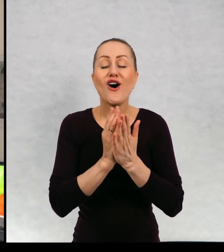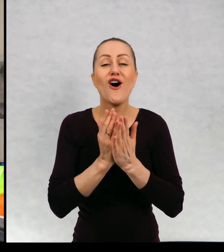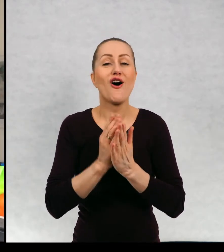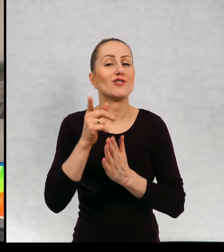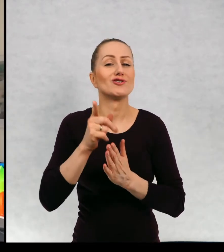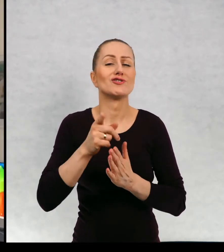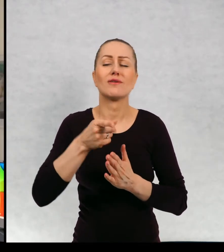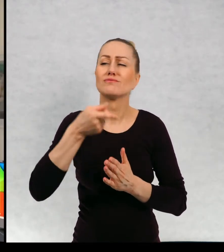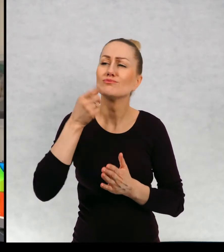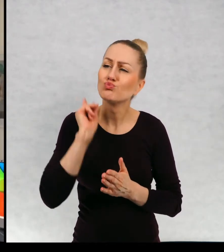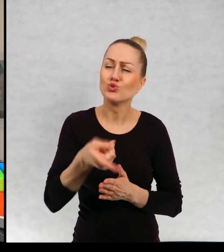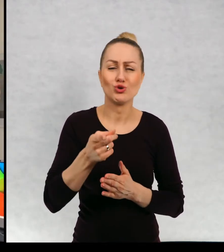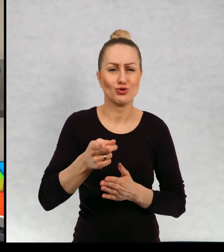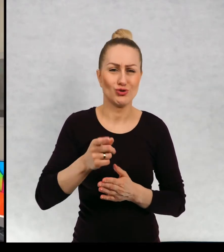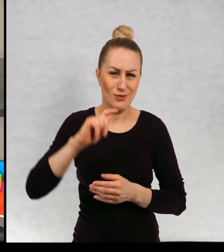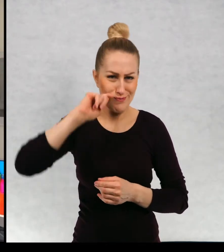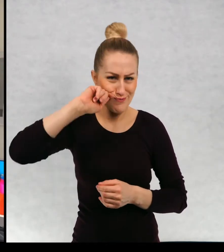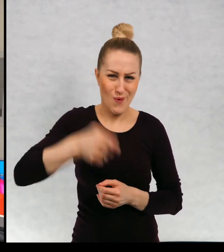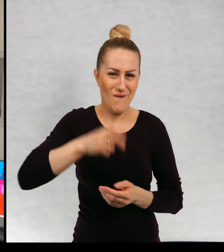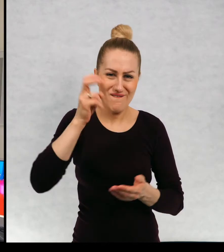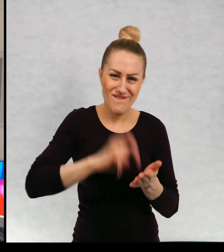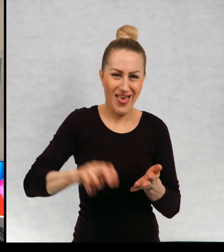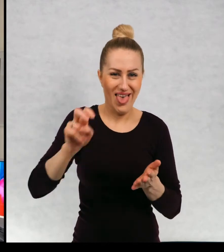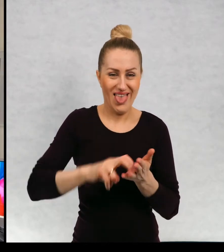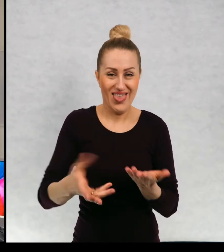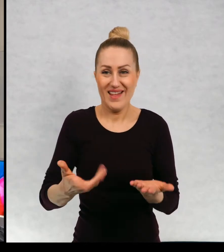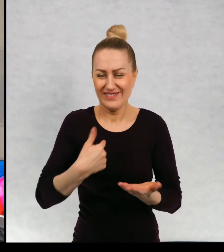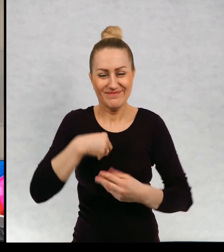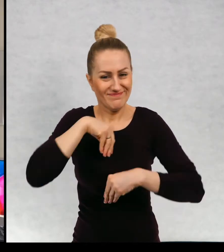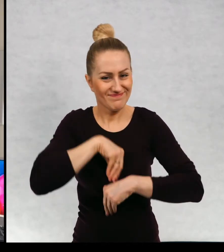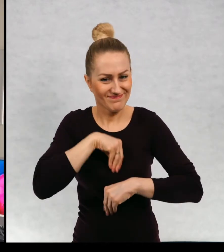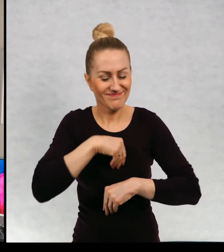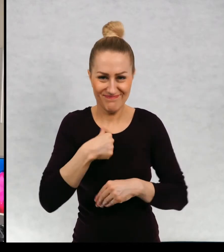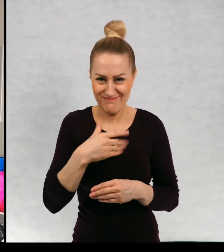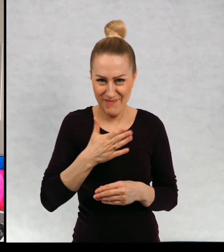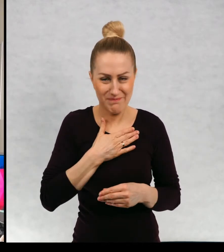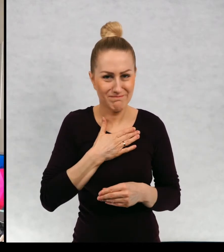o konieczności wędrowania, ponieważ ja coś takiego w sobie